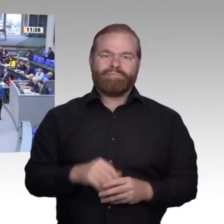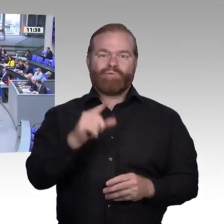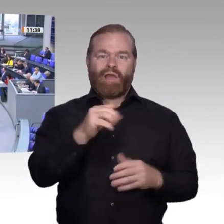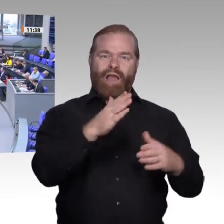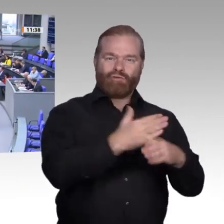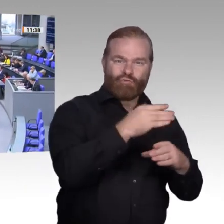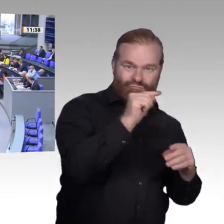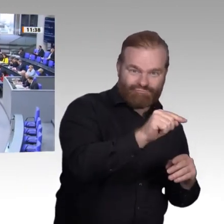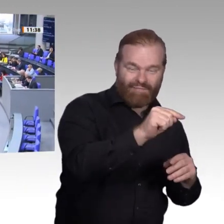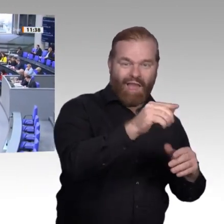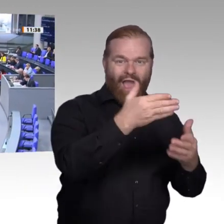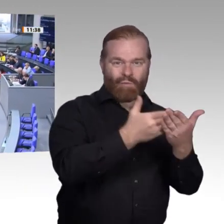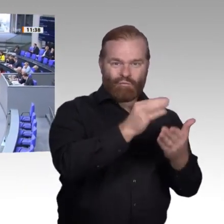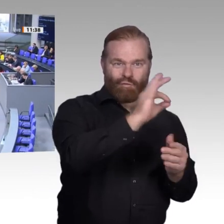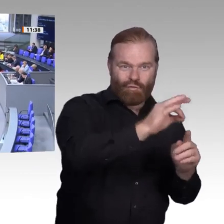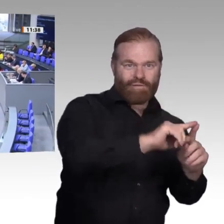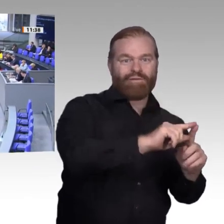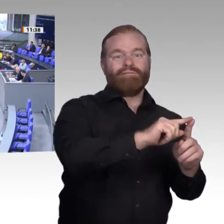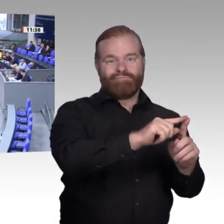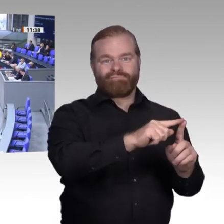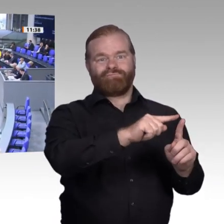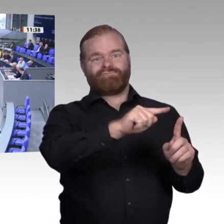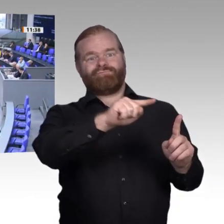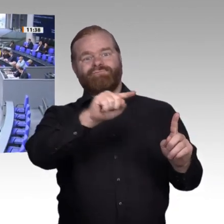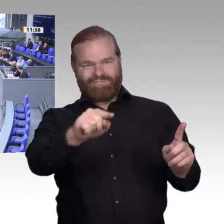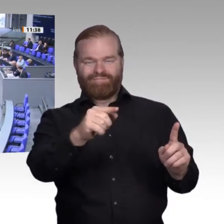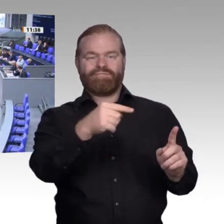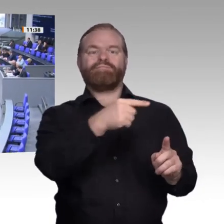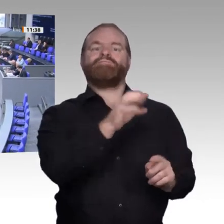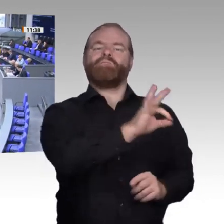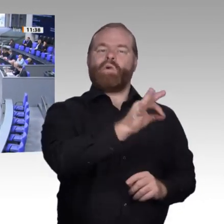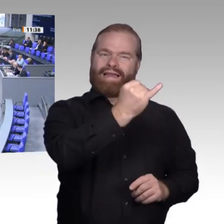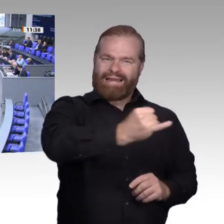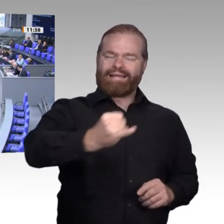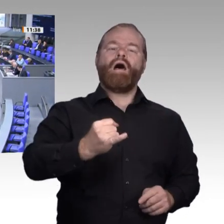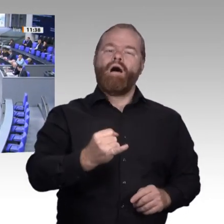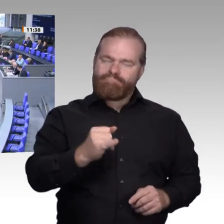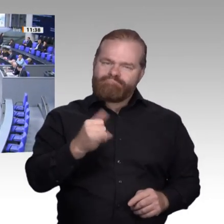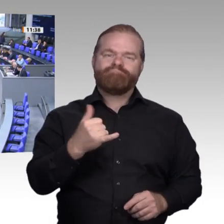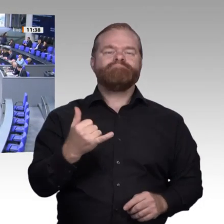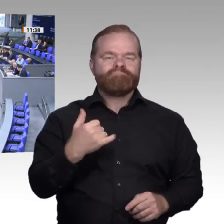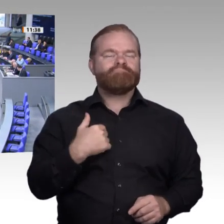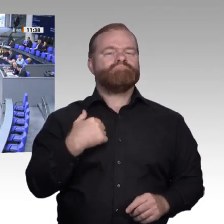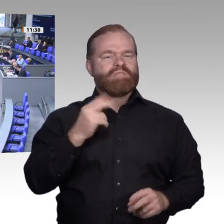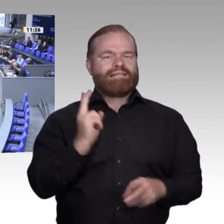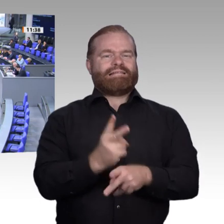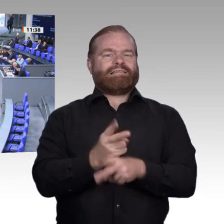Herr Präsident! Werte Kollegen! Auch von unserer Seite gute Genesung an den Kollegen. Es ist